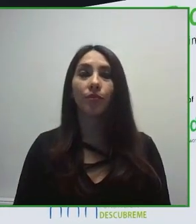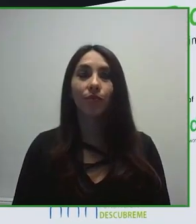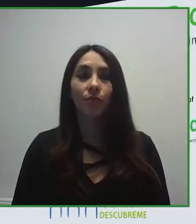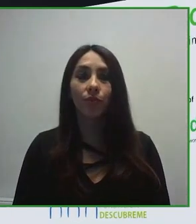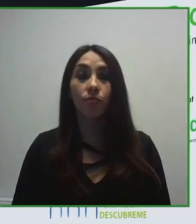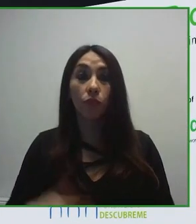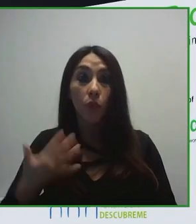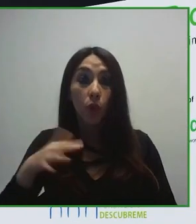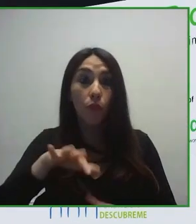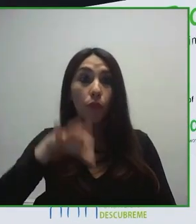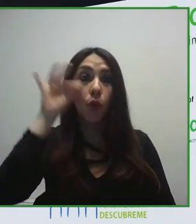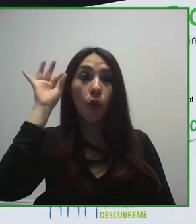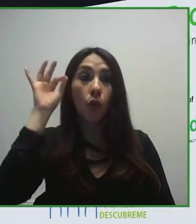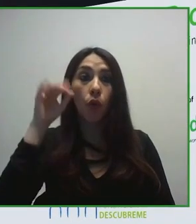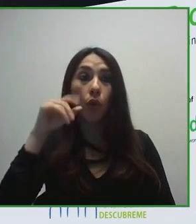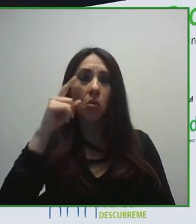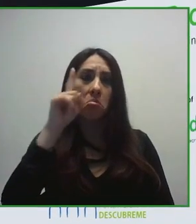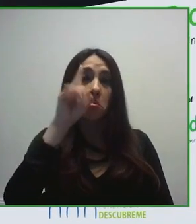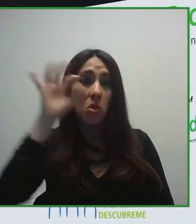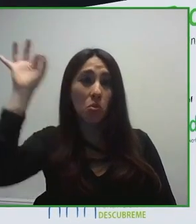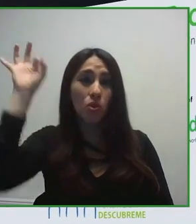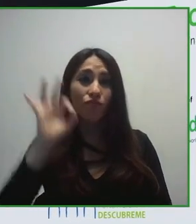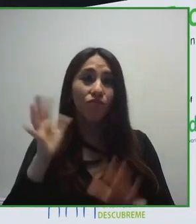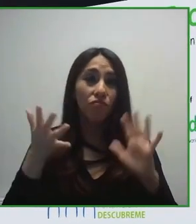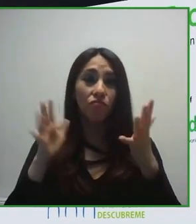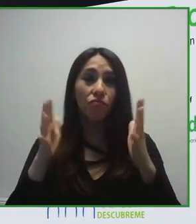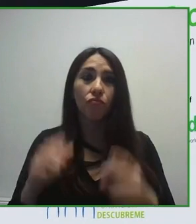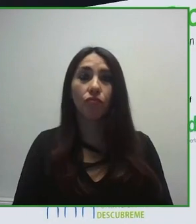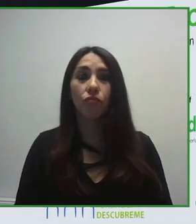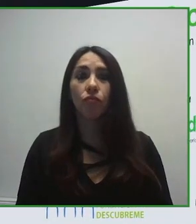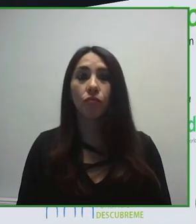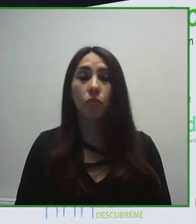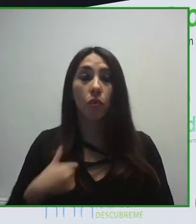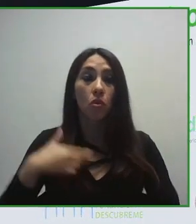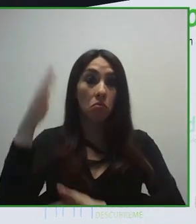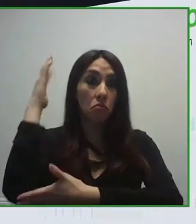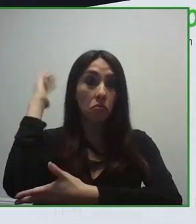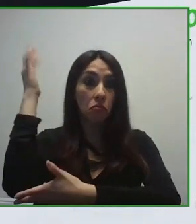tecnología accesible, entendiendo la tecnología como potenciadora de nuestras